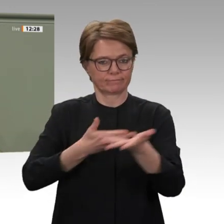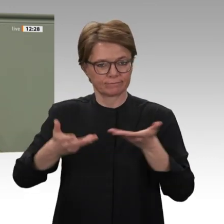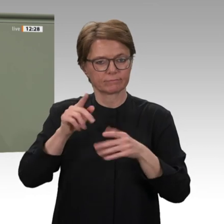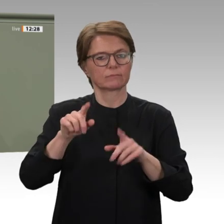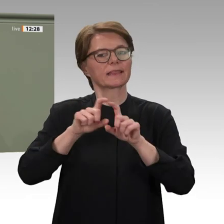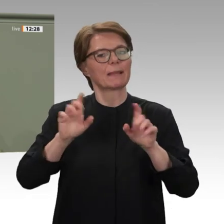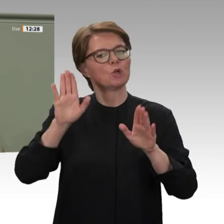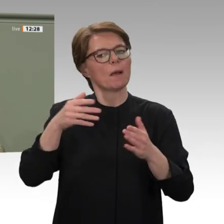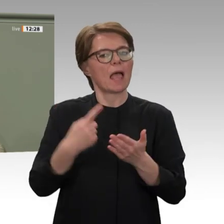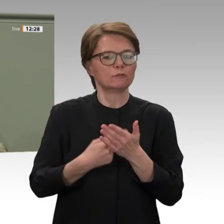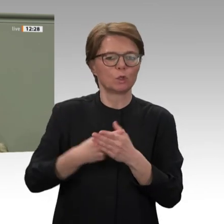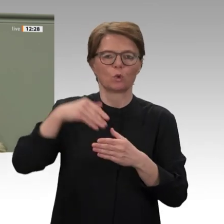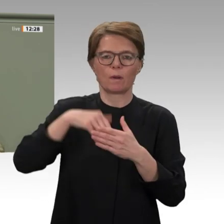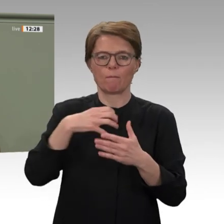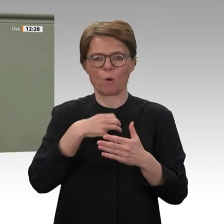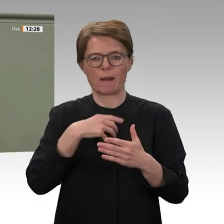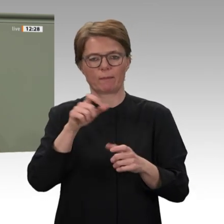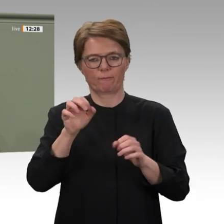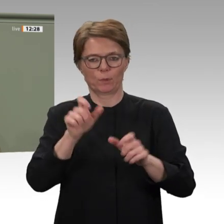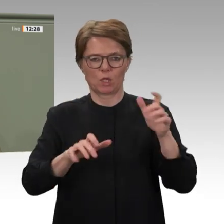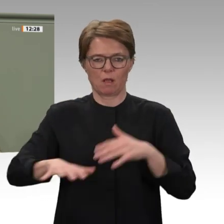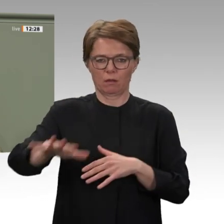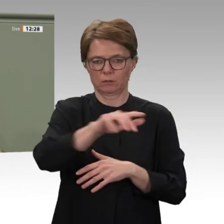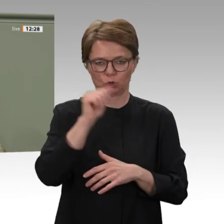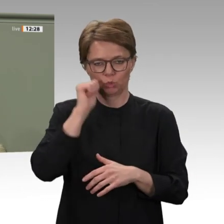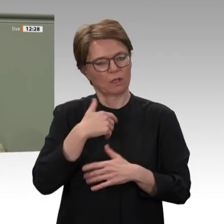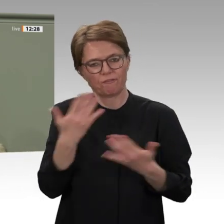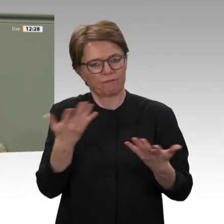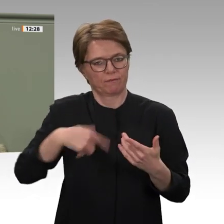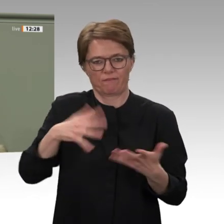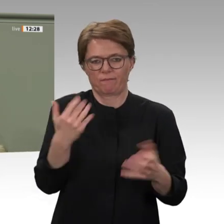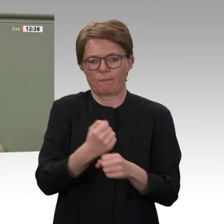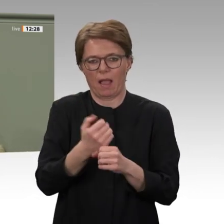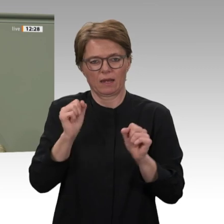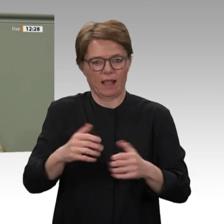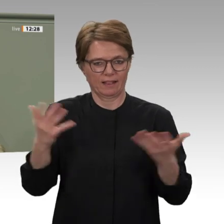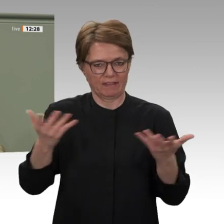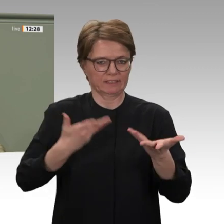hat diese historische Leistung des sudanesischen Volkes sehr beeindruckt. Für mich steht